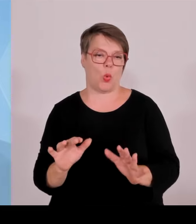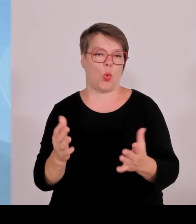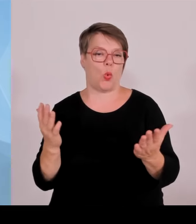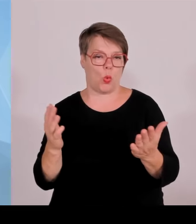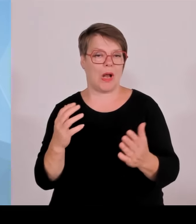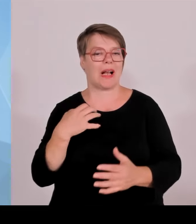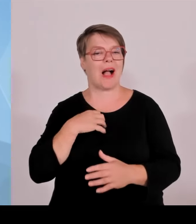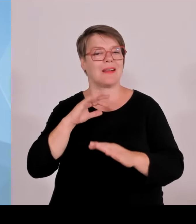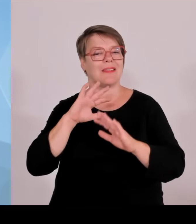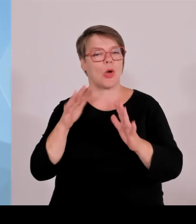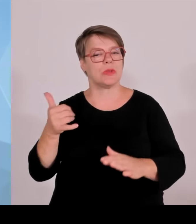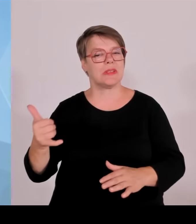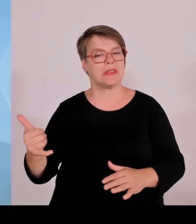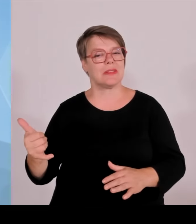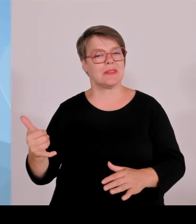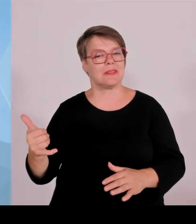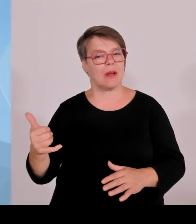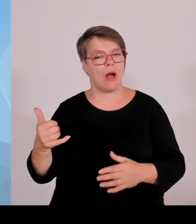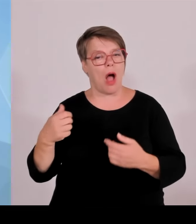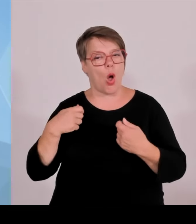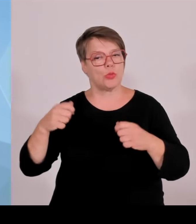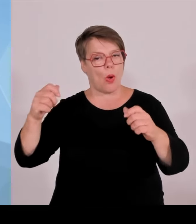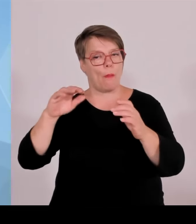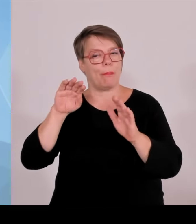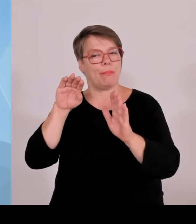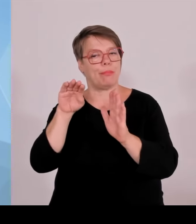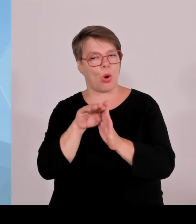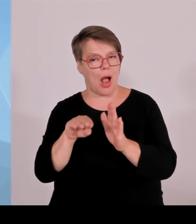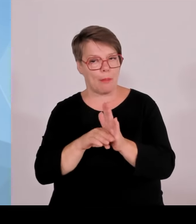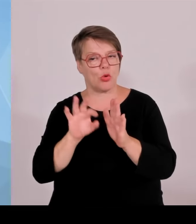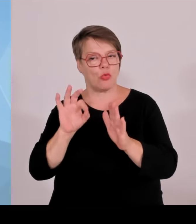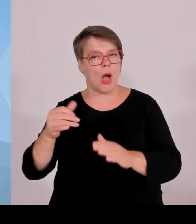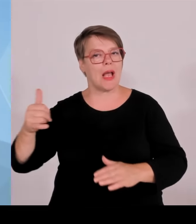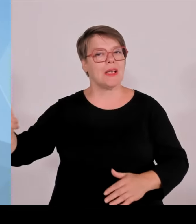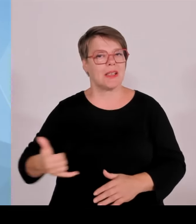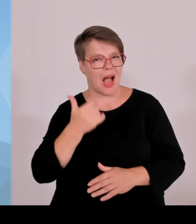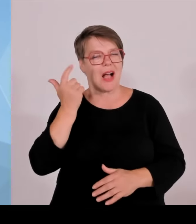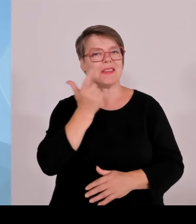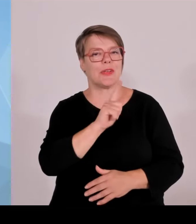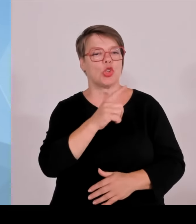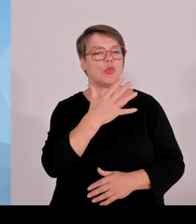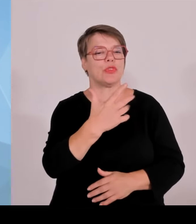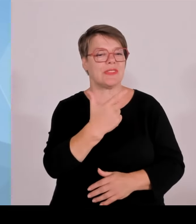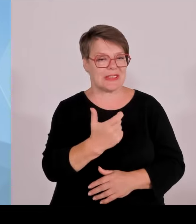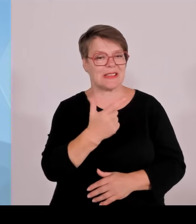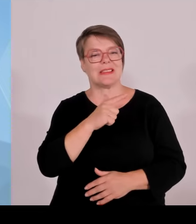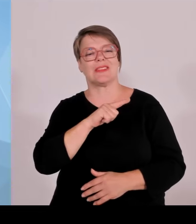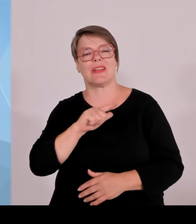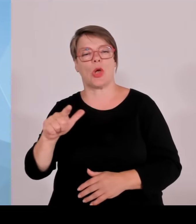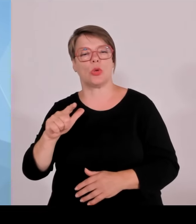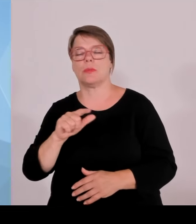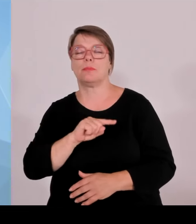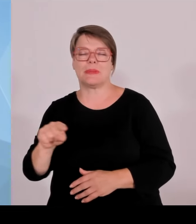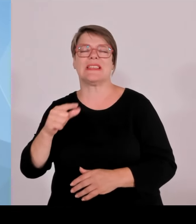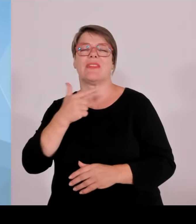Freistaats erhöht werden, um 24 %, sodass also jetzt 800 Millionen € zur Verfügung stehen. Es können